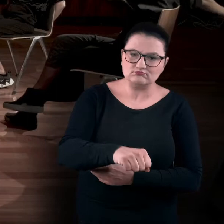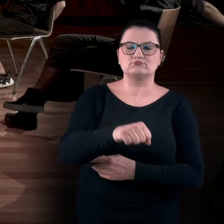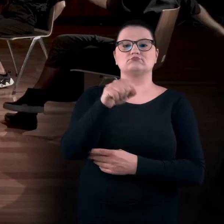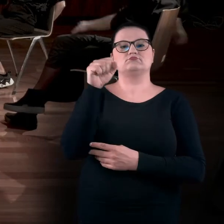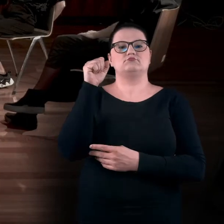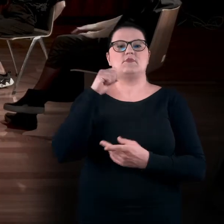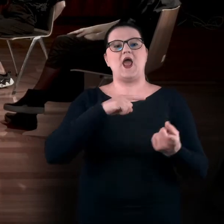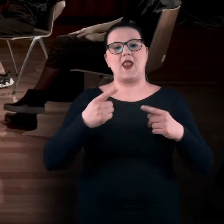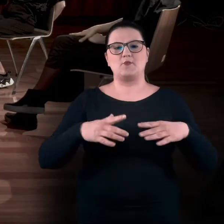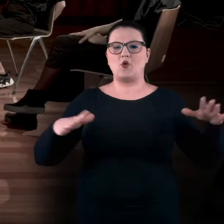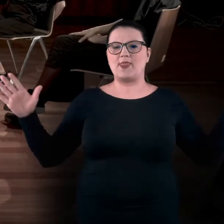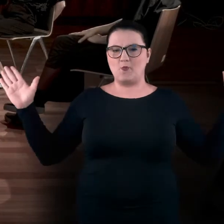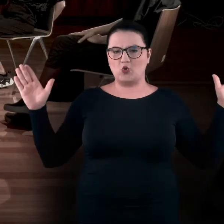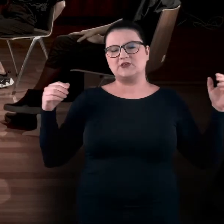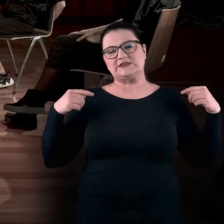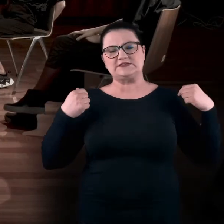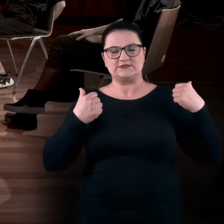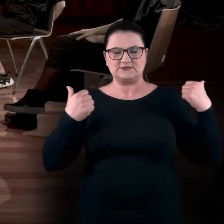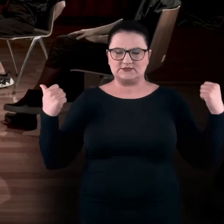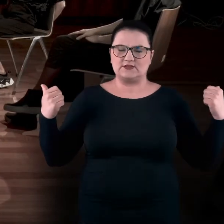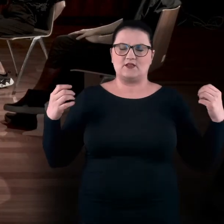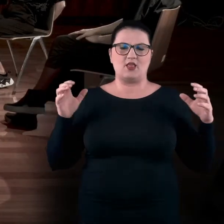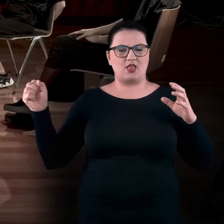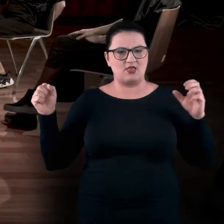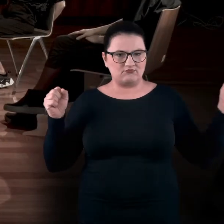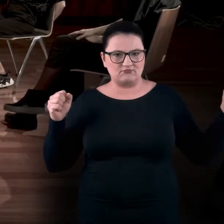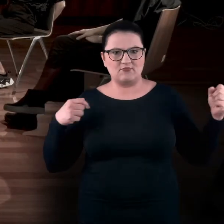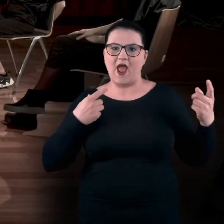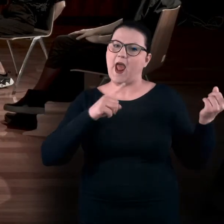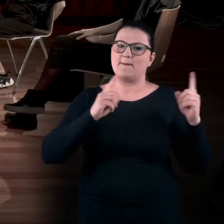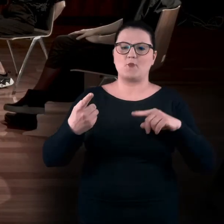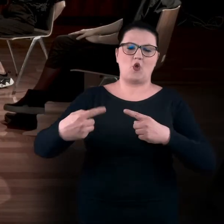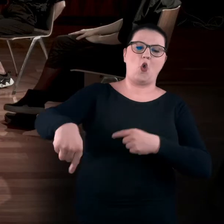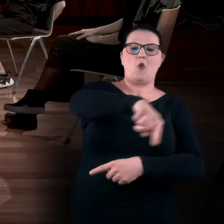albo rozciągnąć się na boki lub obrócić się wokół własnej osi.